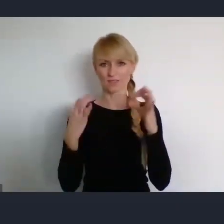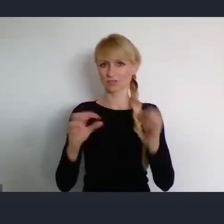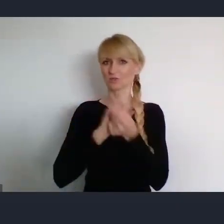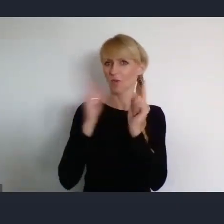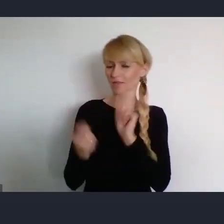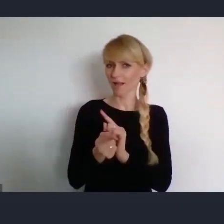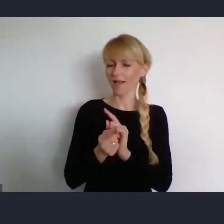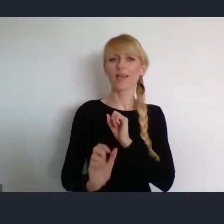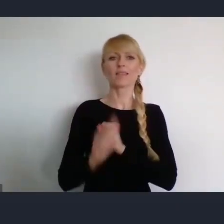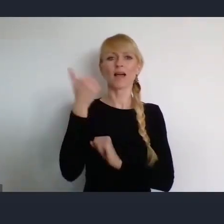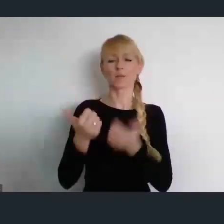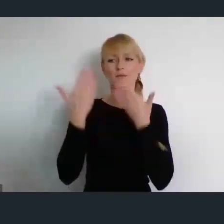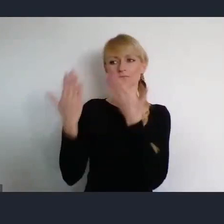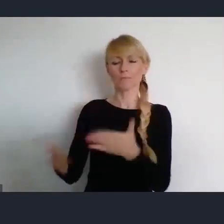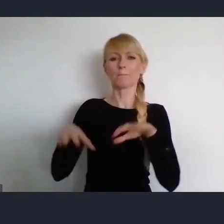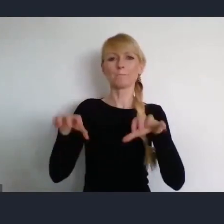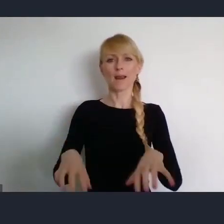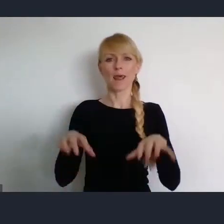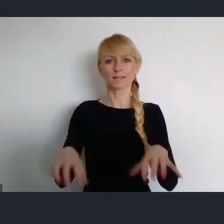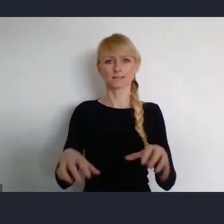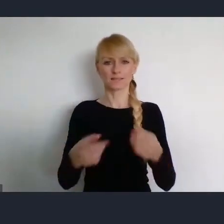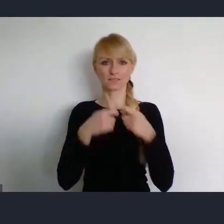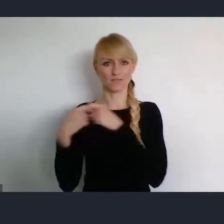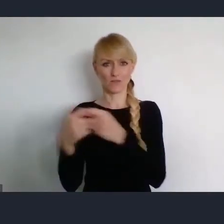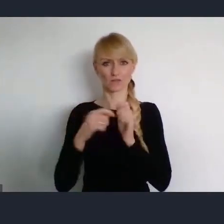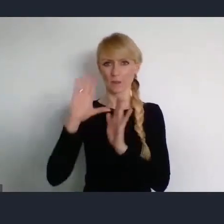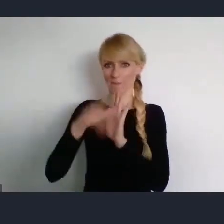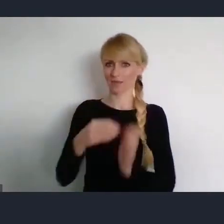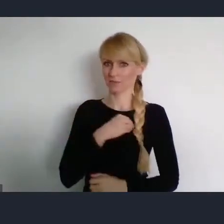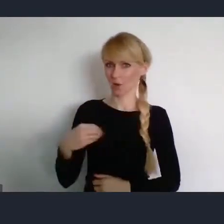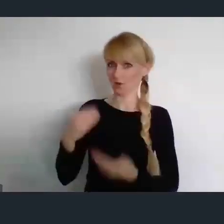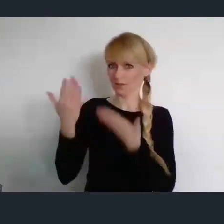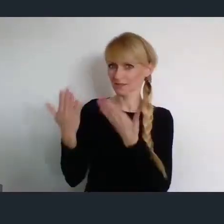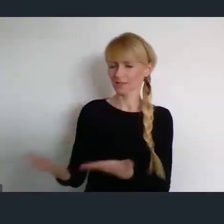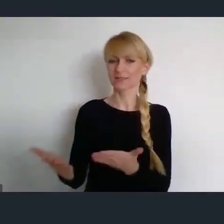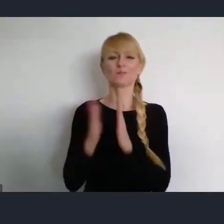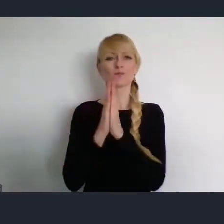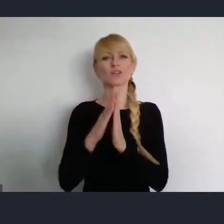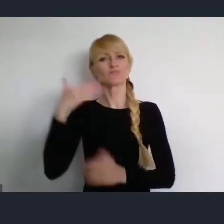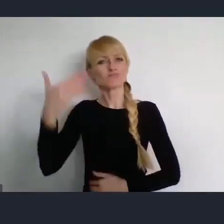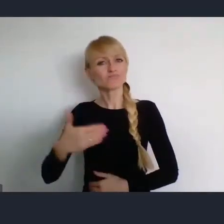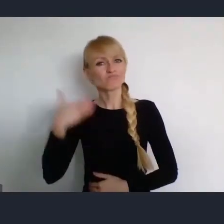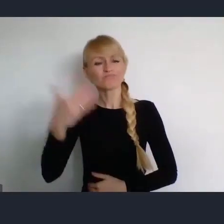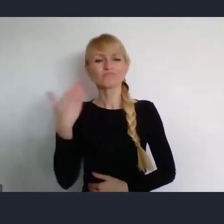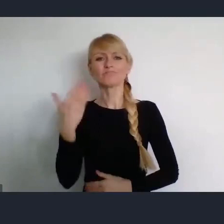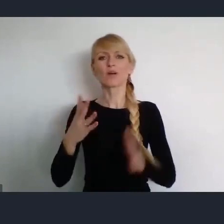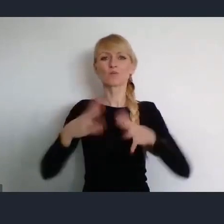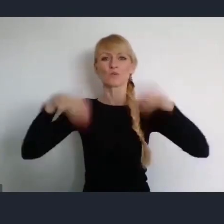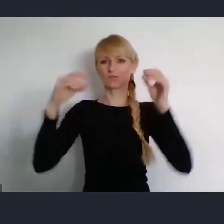Prezesa Związku Miast Polskich, senatora Rzeczypospolitej Polskiej o inaugurację naszego spotkania.